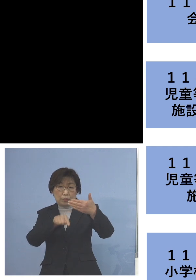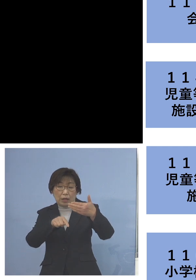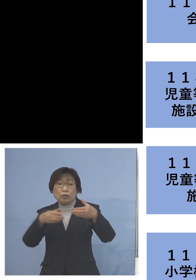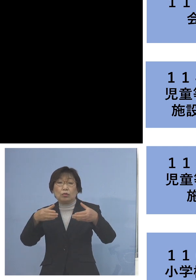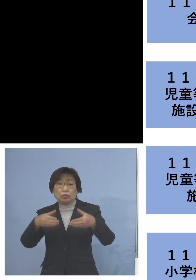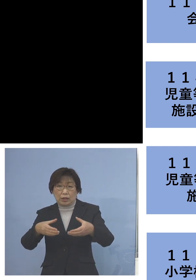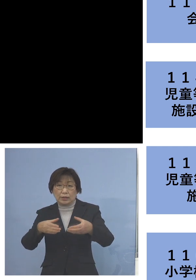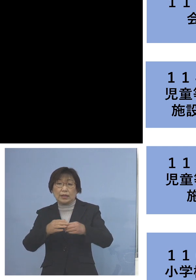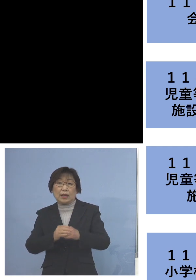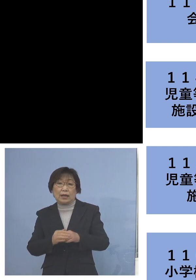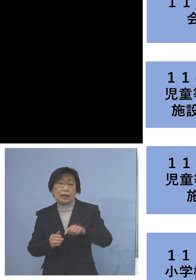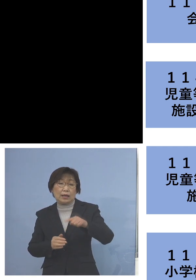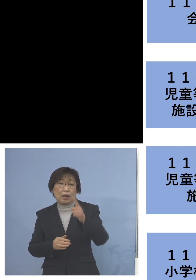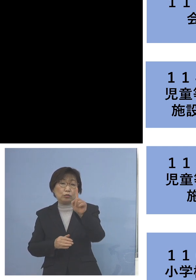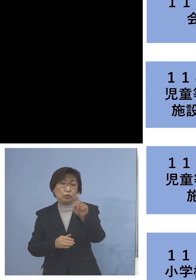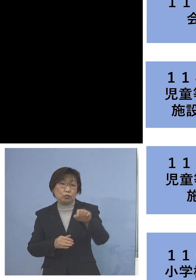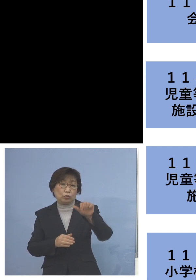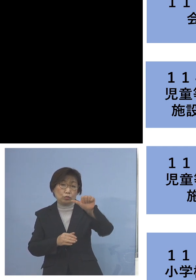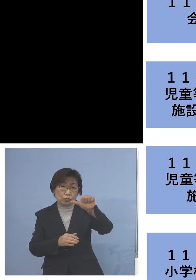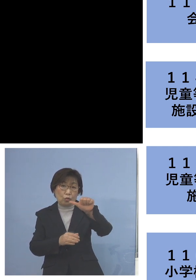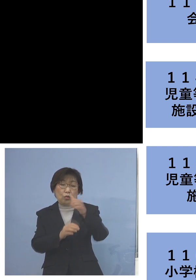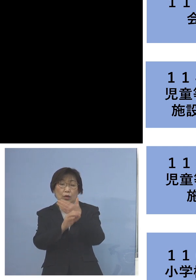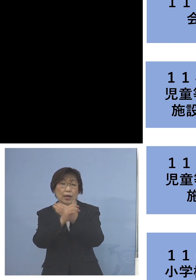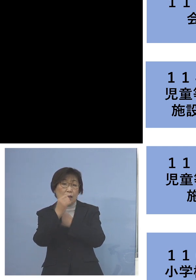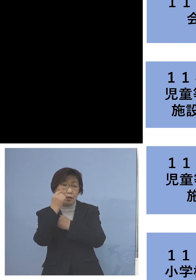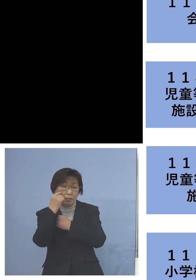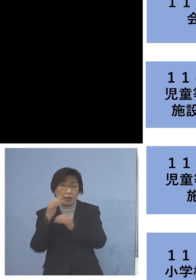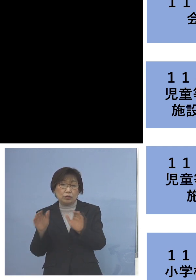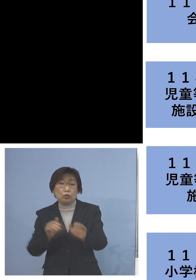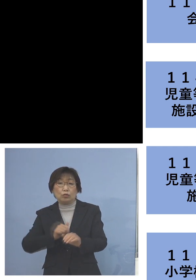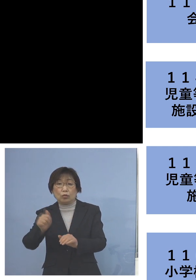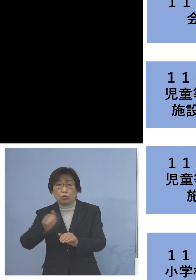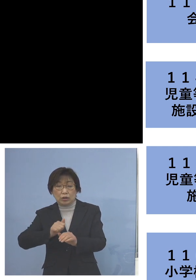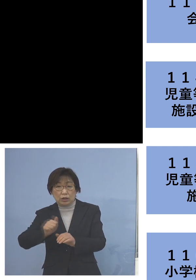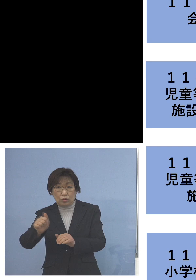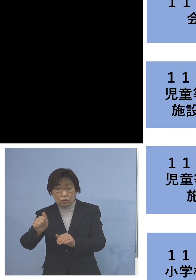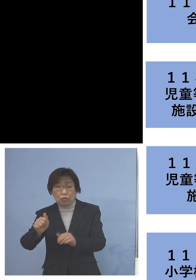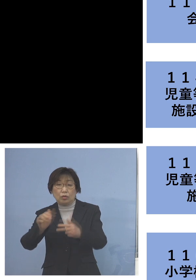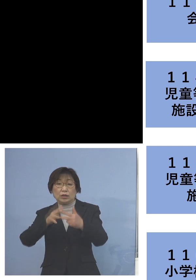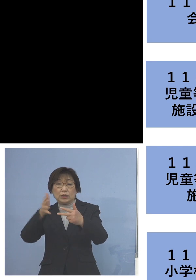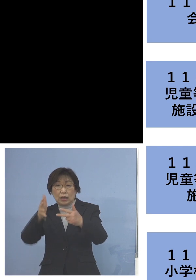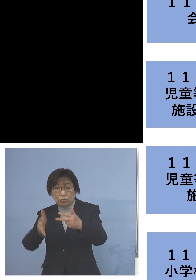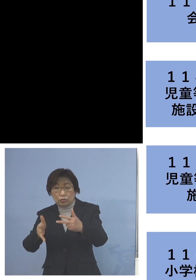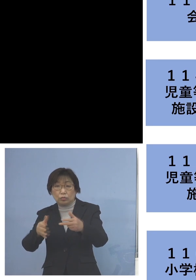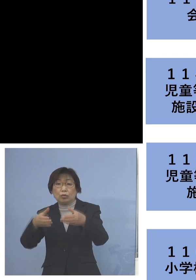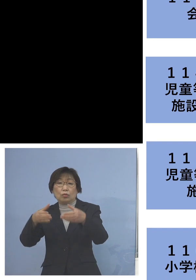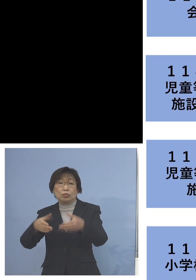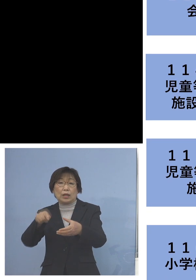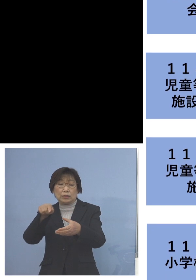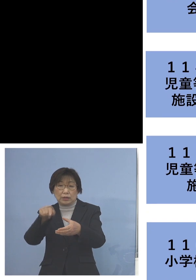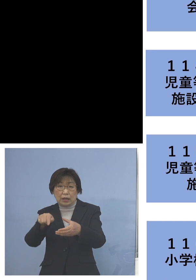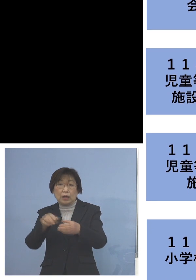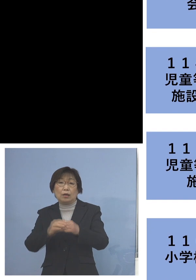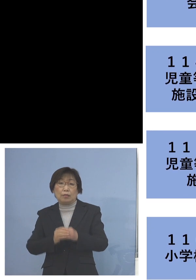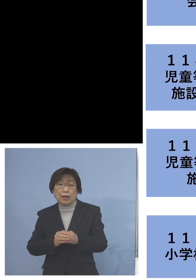「115例目児童等利用施設クラスター」 については利用者1名を加え